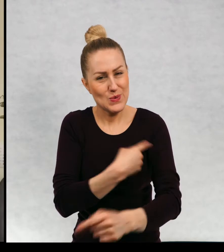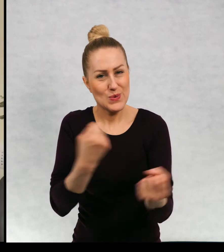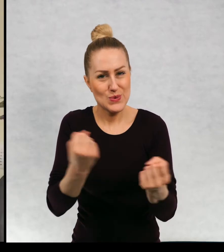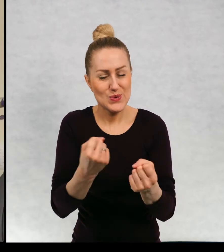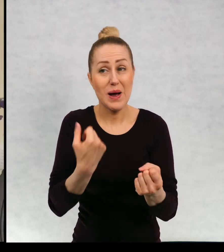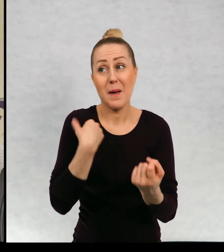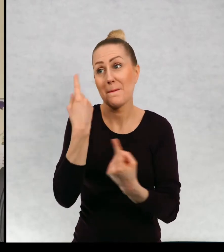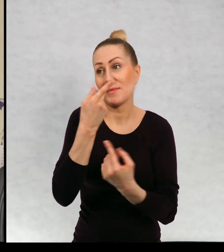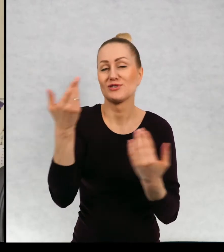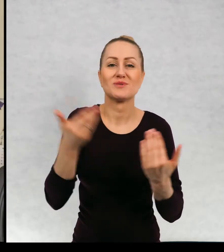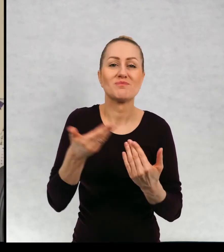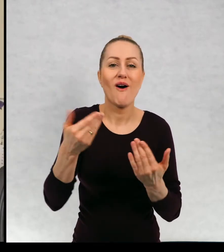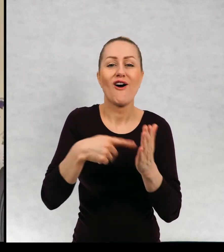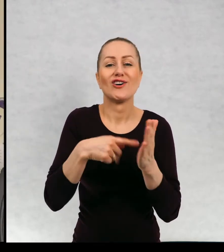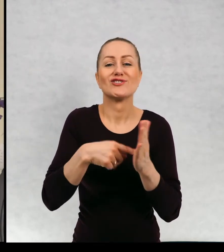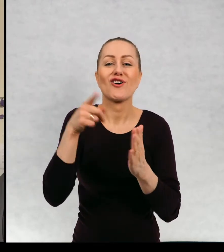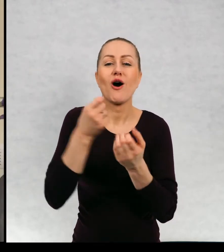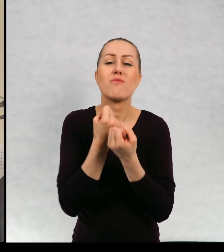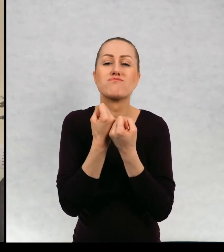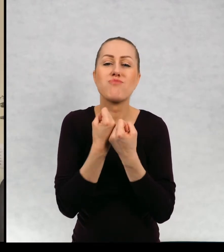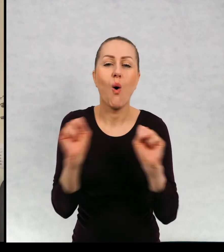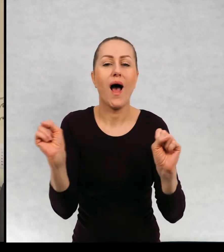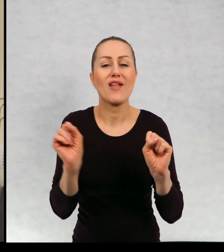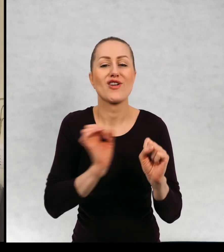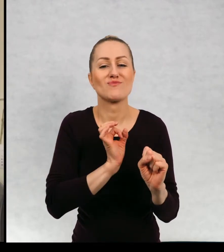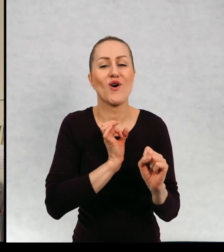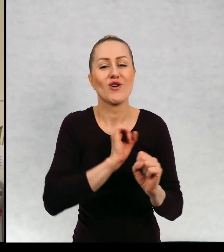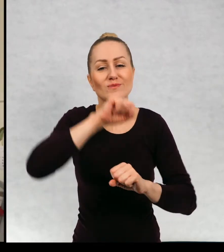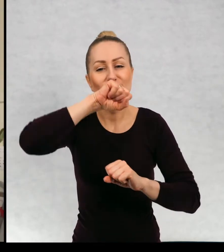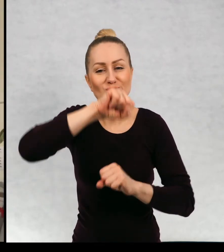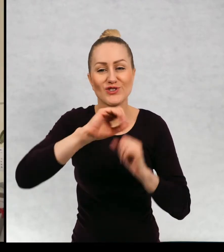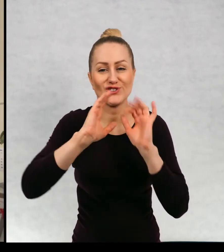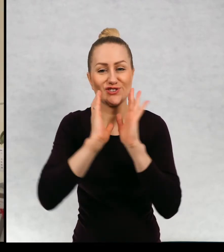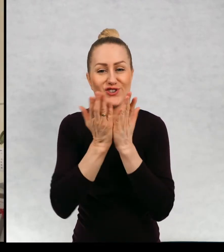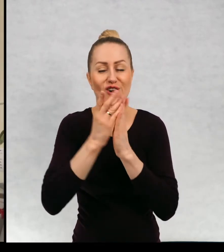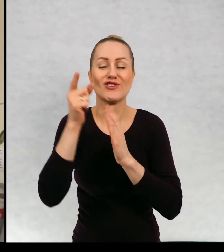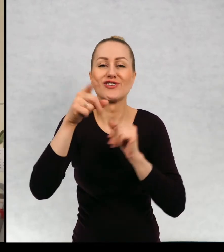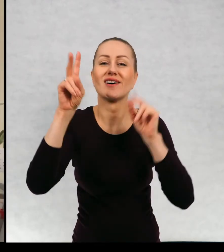którą, którymś z bohaterów właśnie tej mojej ulubionej książki